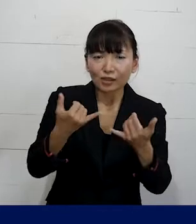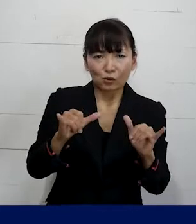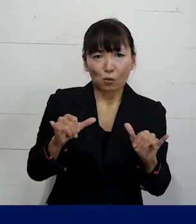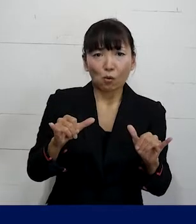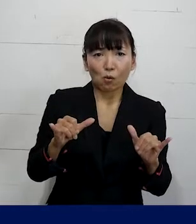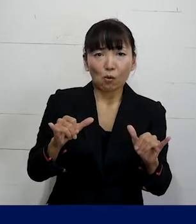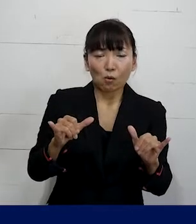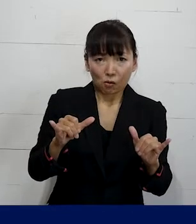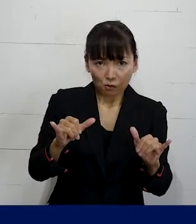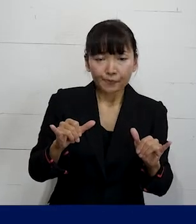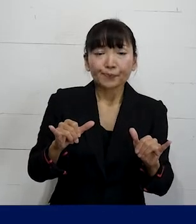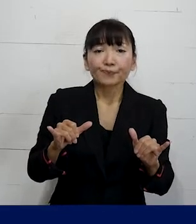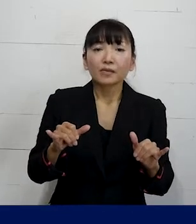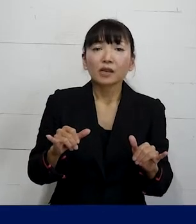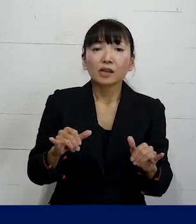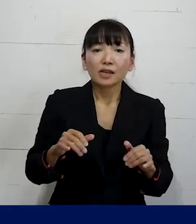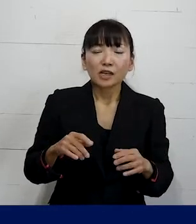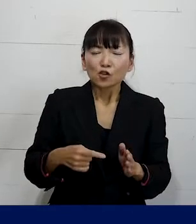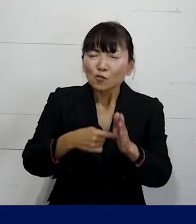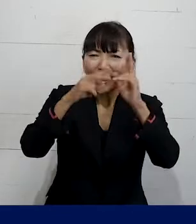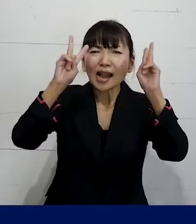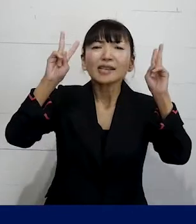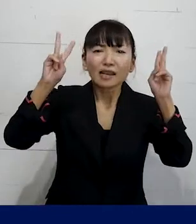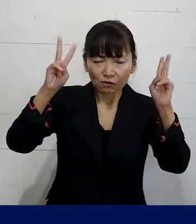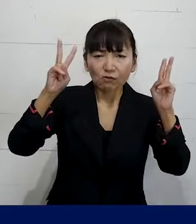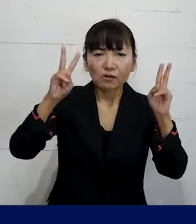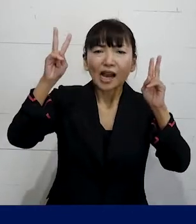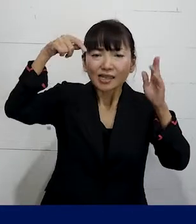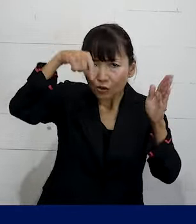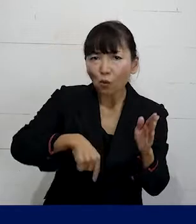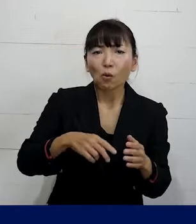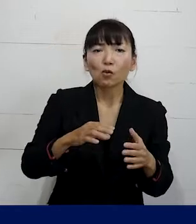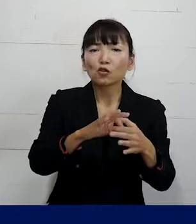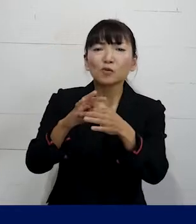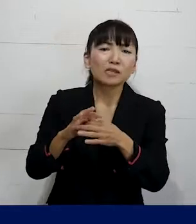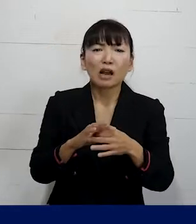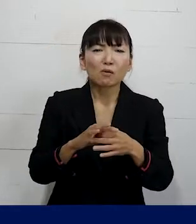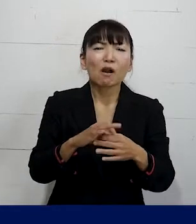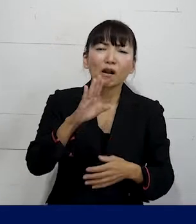それから大企業で会社ごとの 労働組合はあるけれども